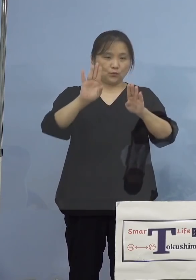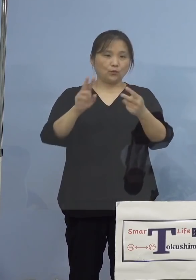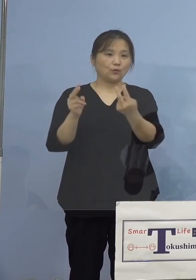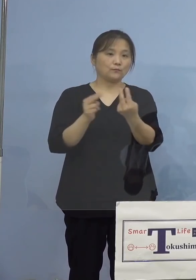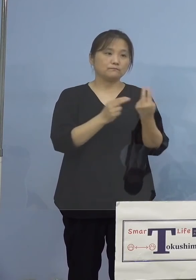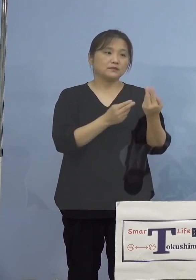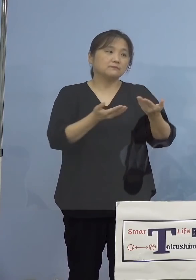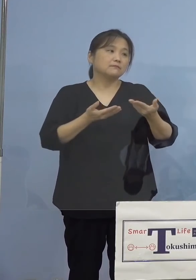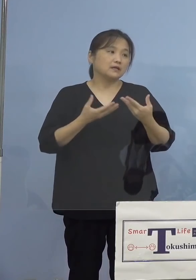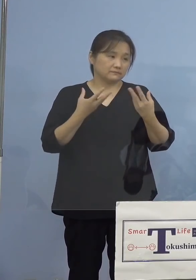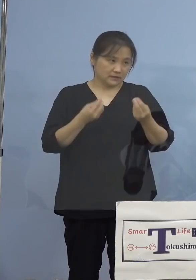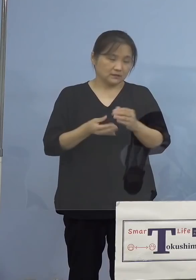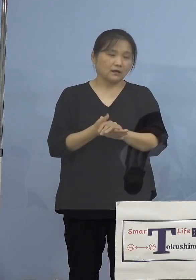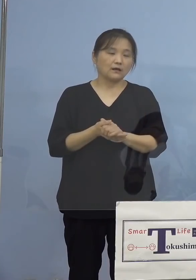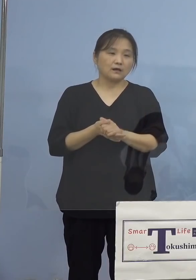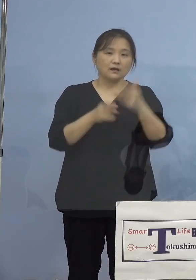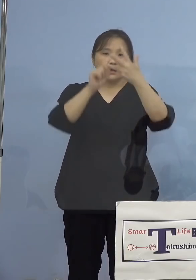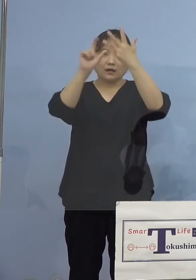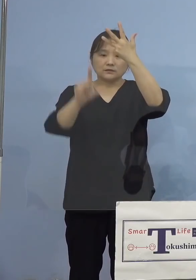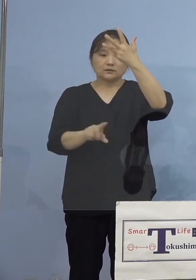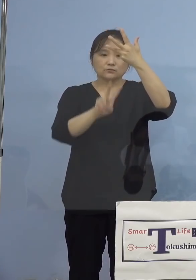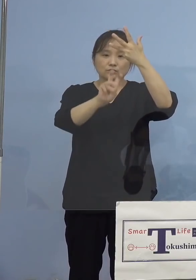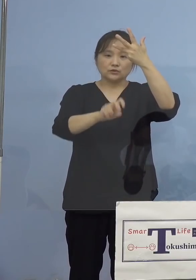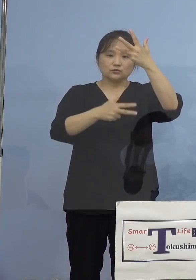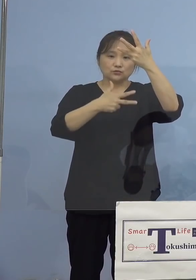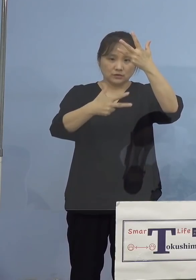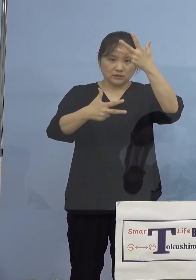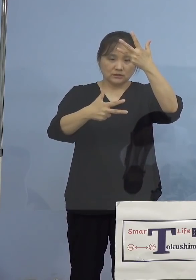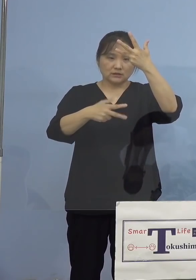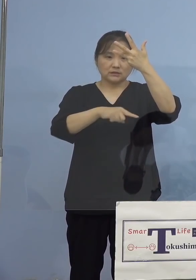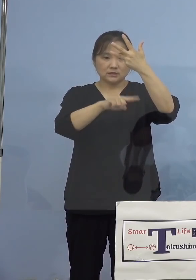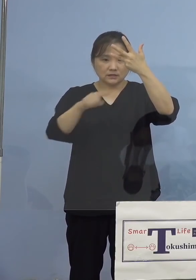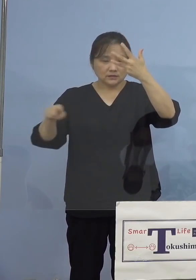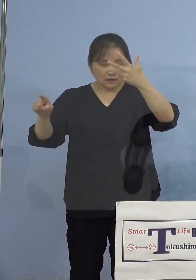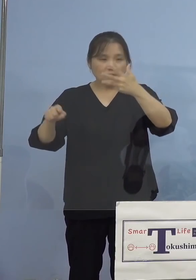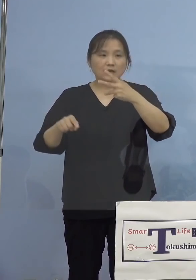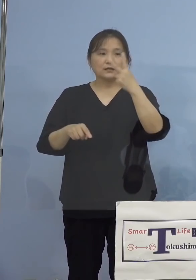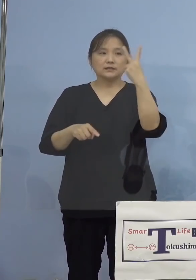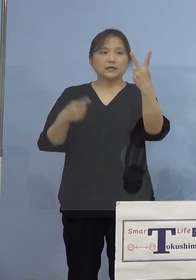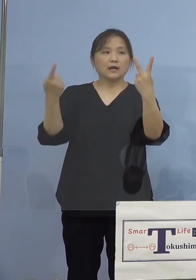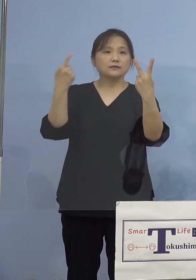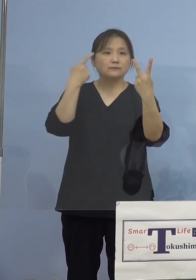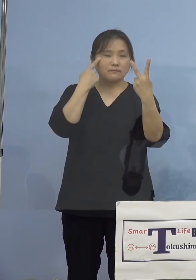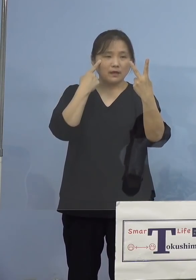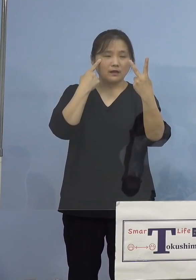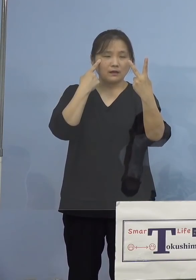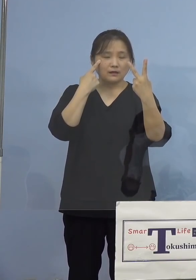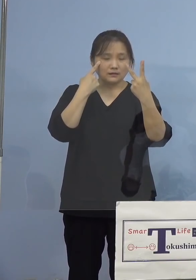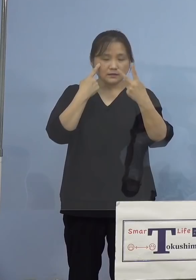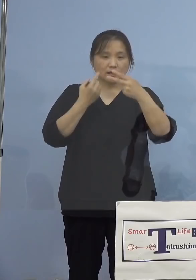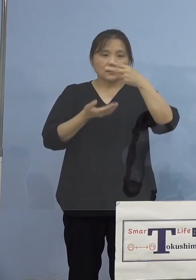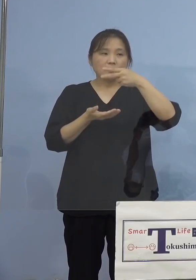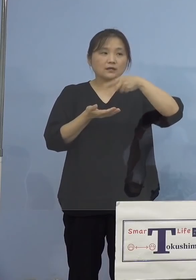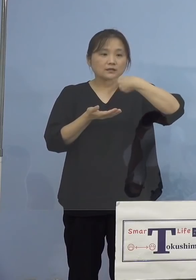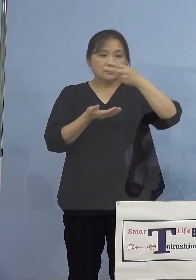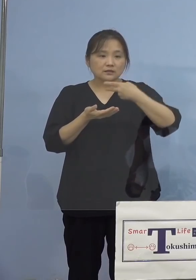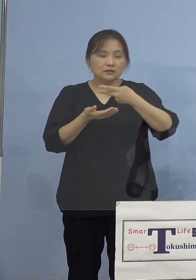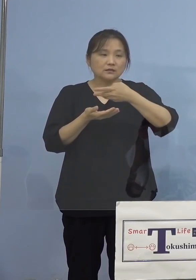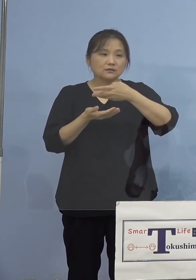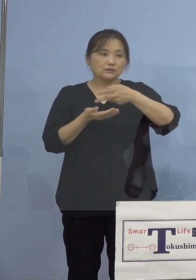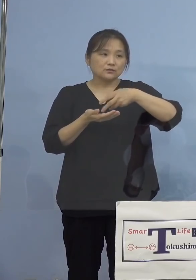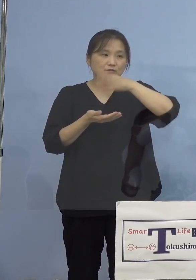こうしたことで、8月27日から2度目となる 飲食の場における時短の営業、